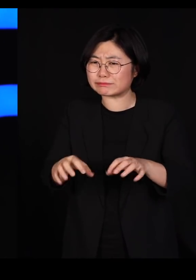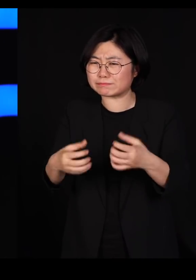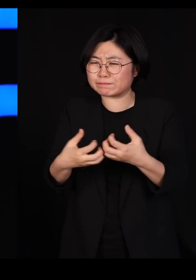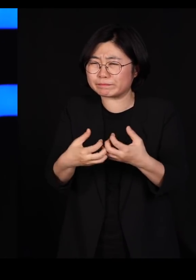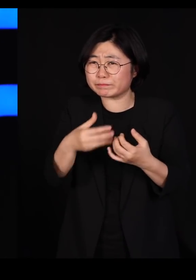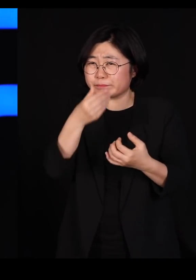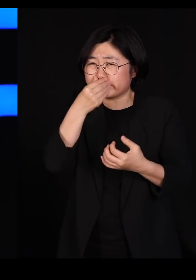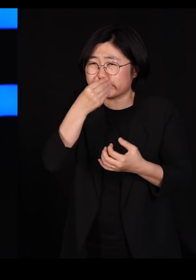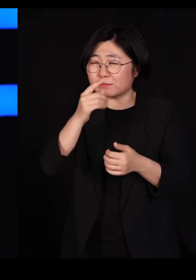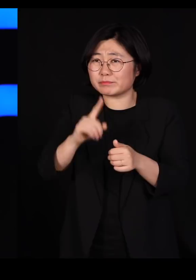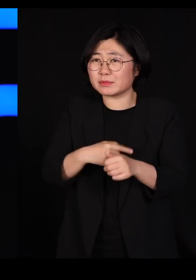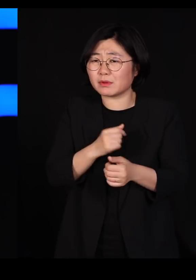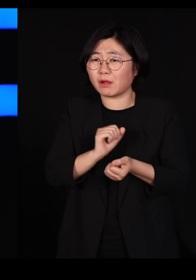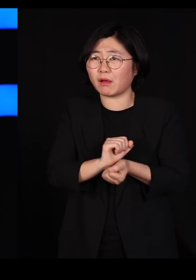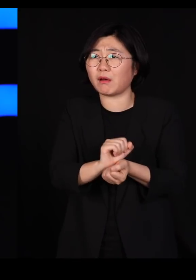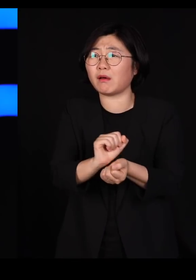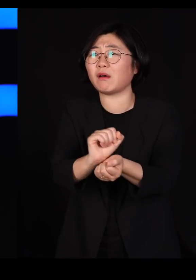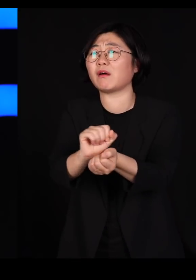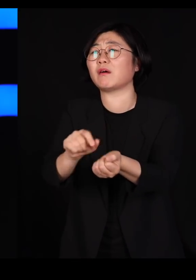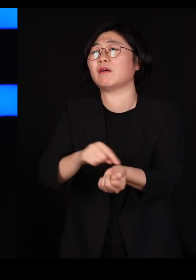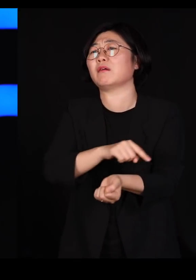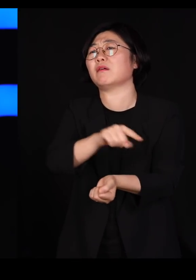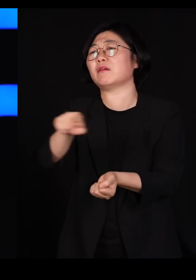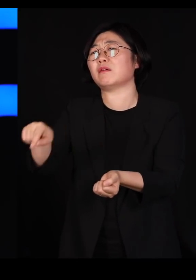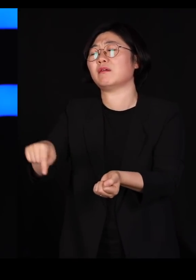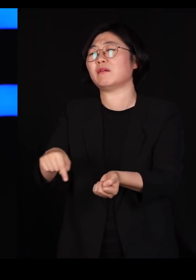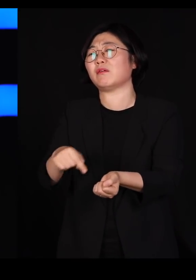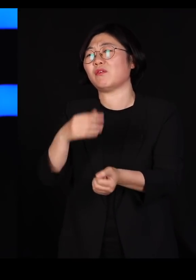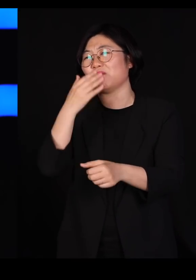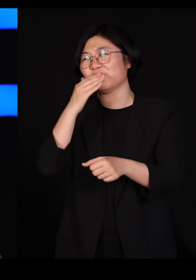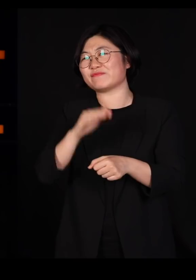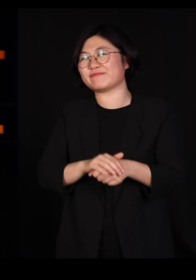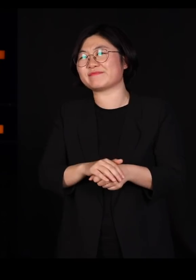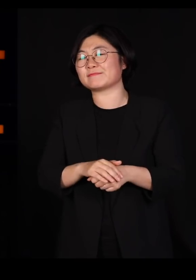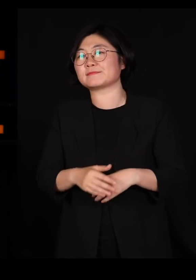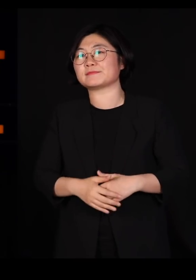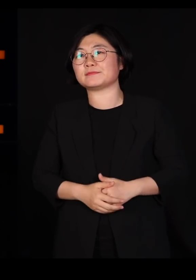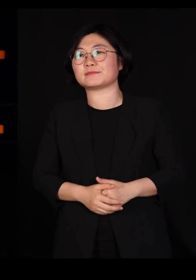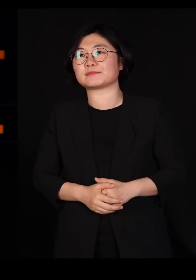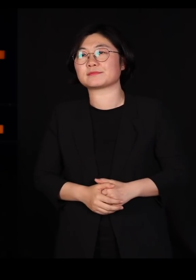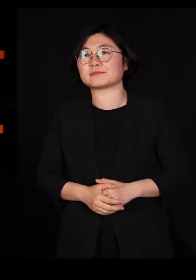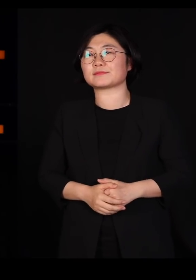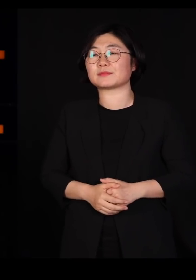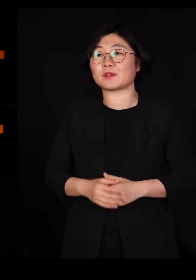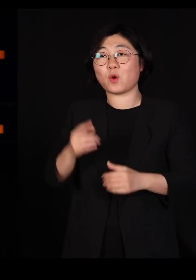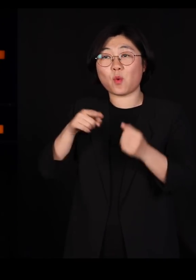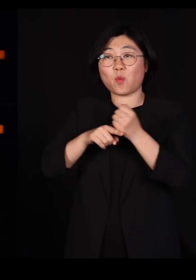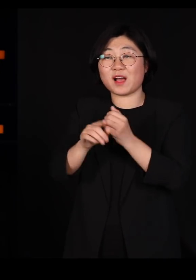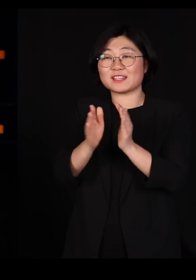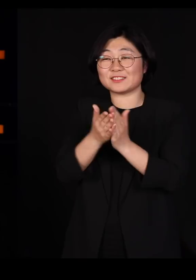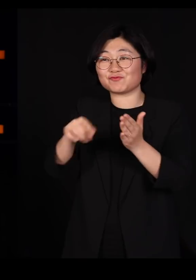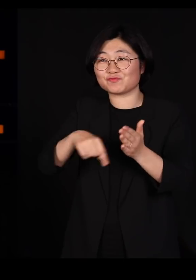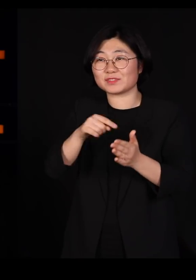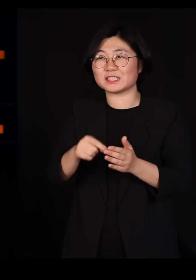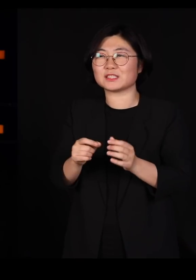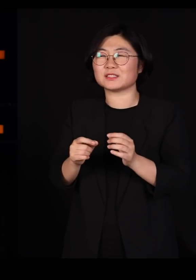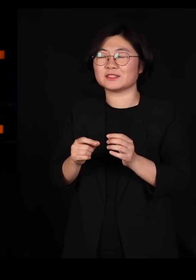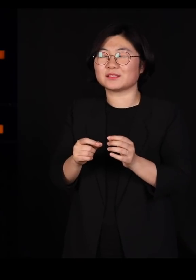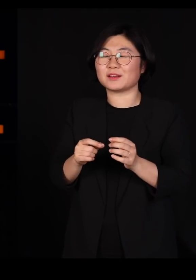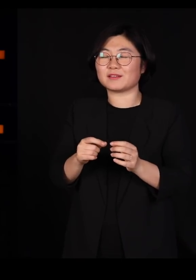그러니 저들이 당할 수밖에 없는 거지요 우리나라 과학책 중에 영원한 베스트셀러가